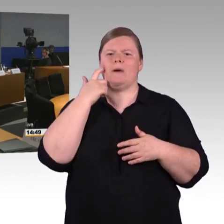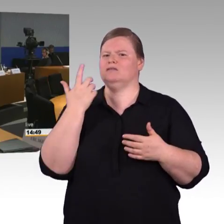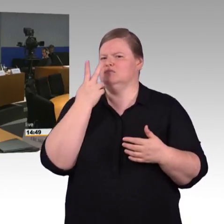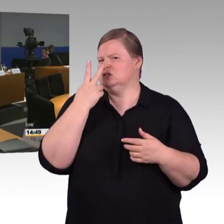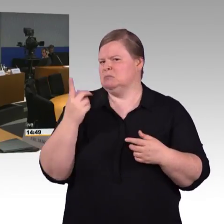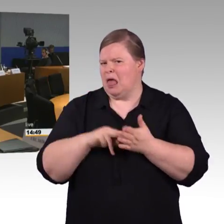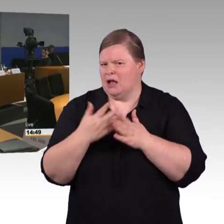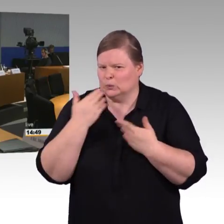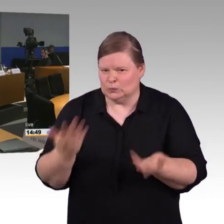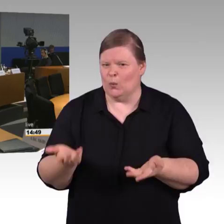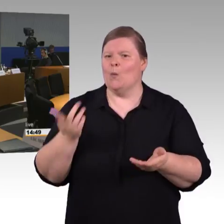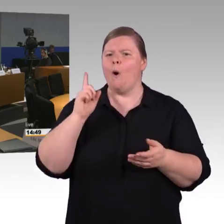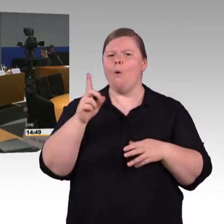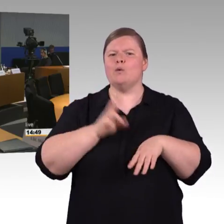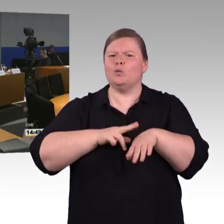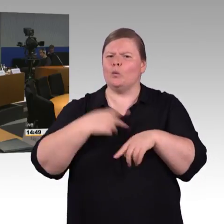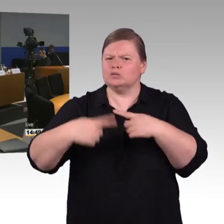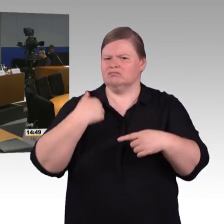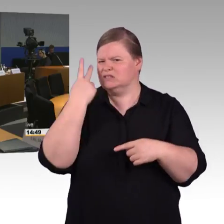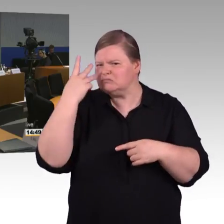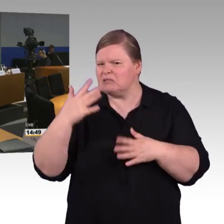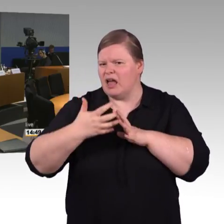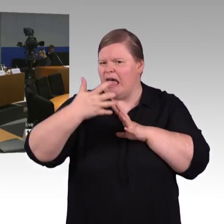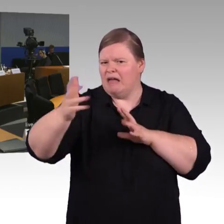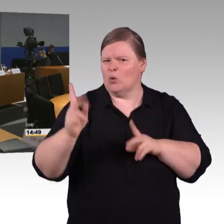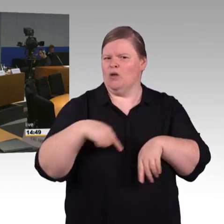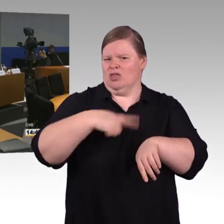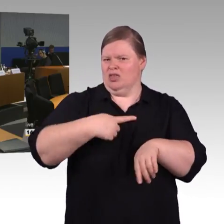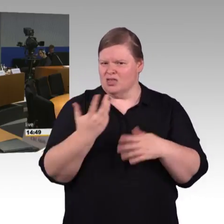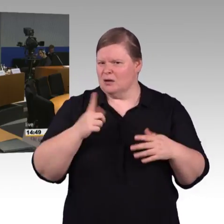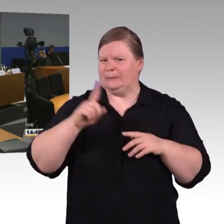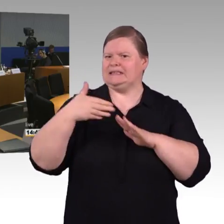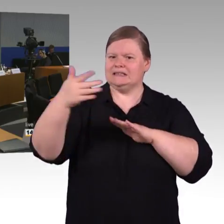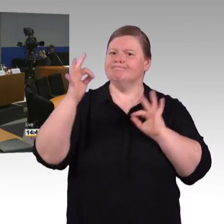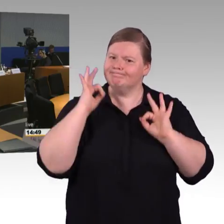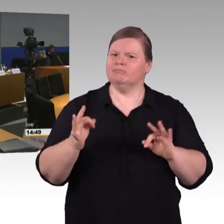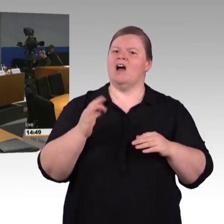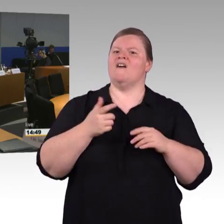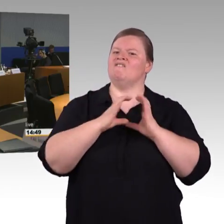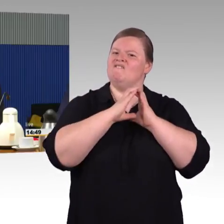Herrn Schwarz würde ich bitten. (Rednerwechsel) Ich möchte vielleicht noch mal sagen,